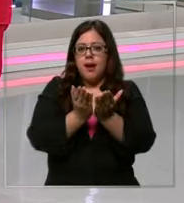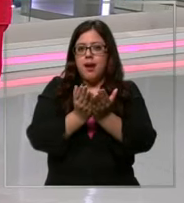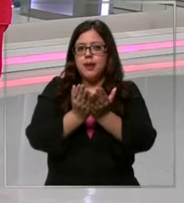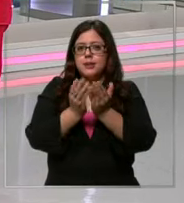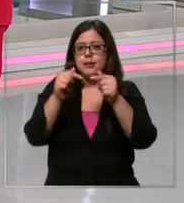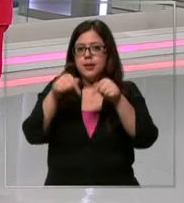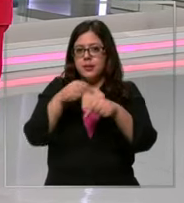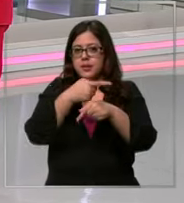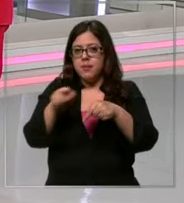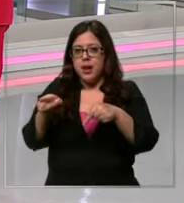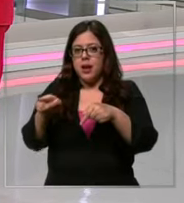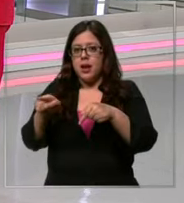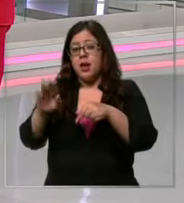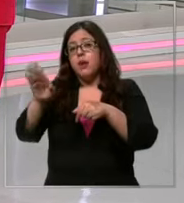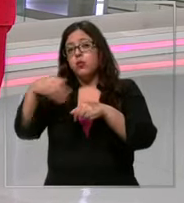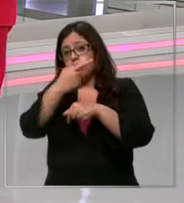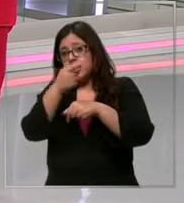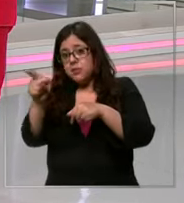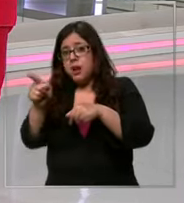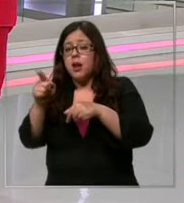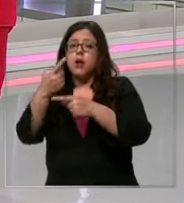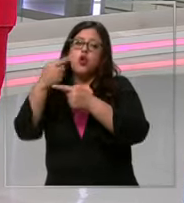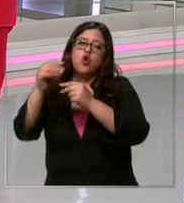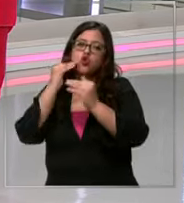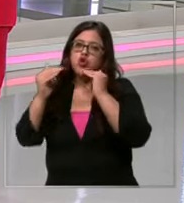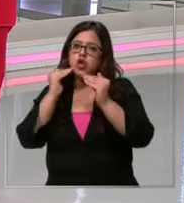los productos de las listas escolares hay algunas recomendaciones que las vemos en la siguiente